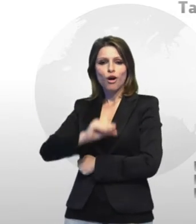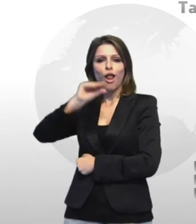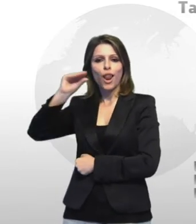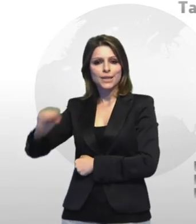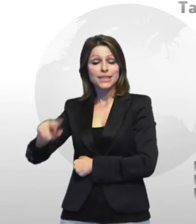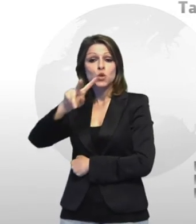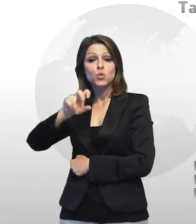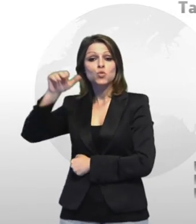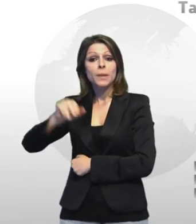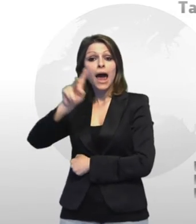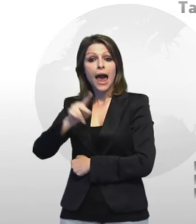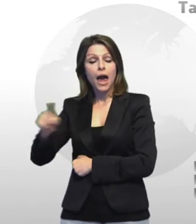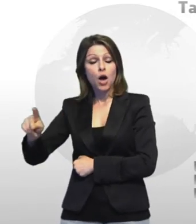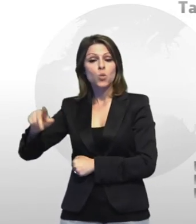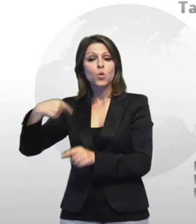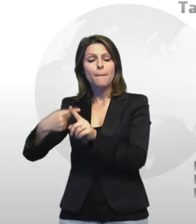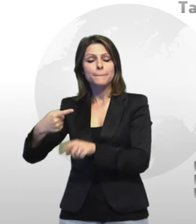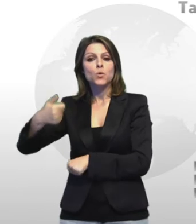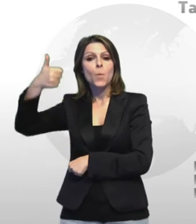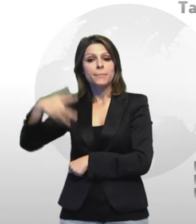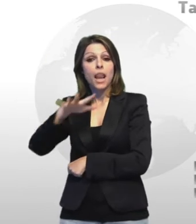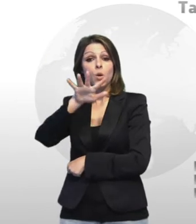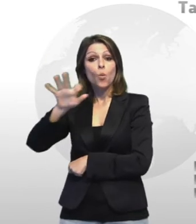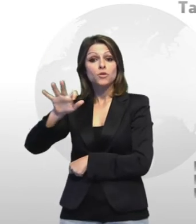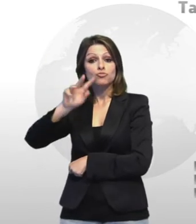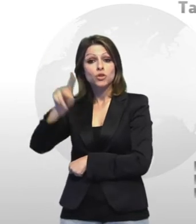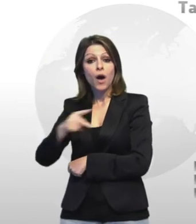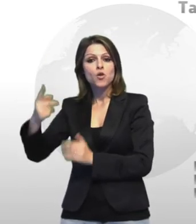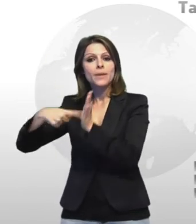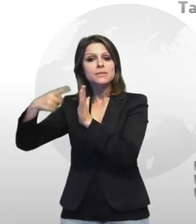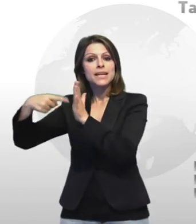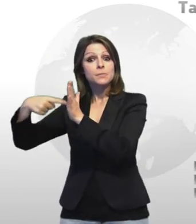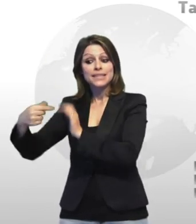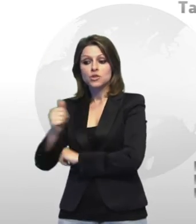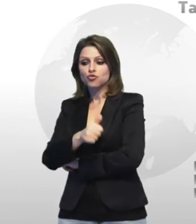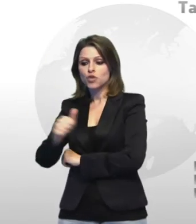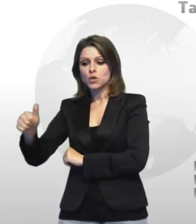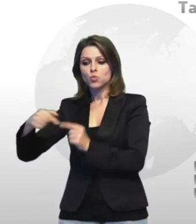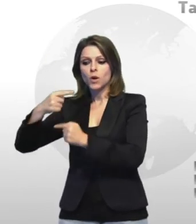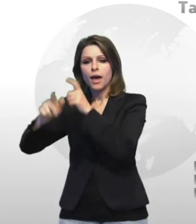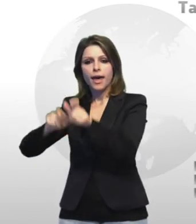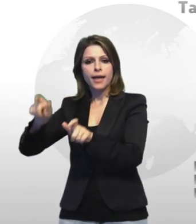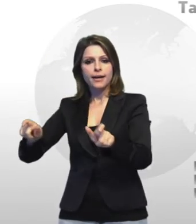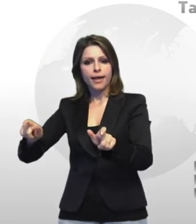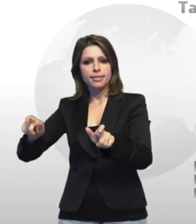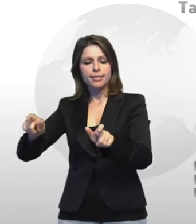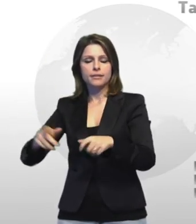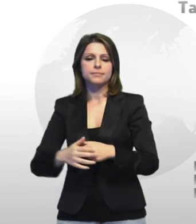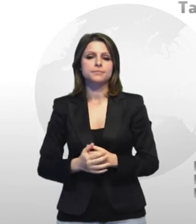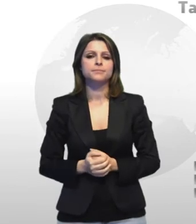un operaio sessantenne dell'arsenale militare morto per mesotelioma causato dall'esposizione all'amianto